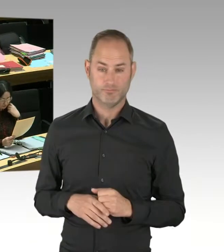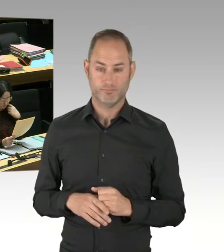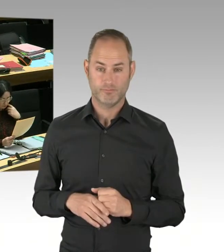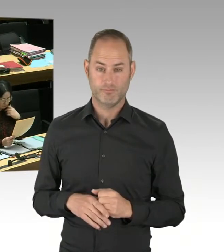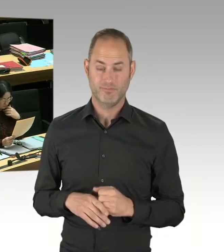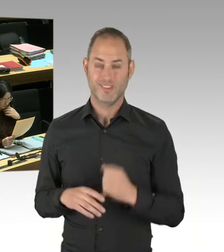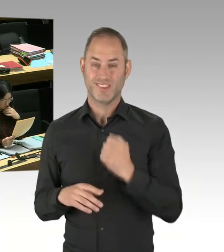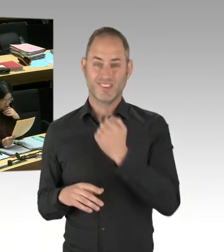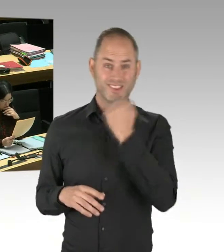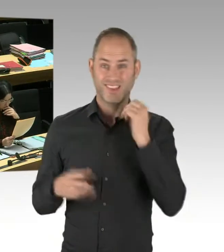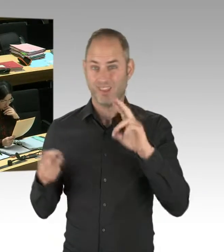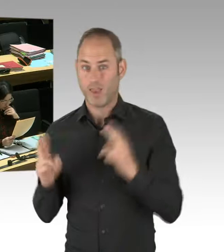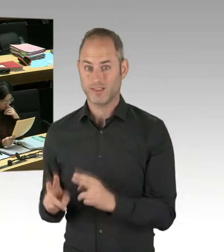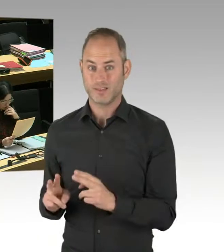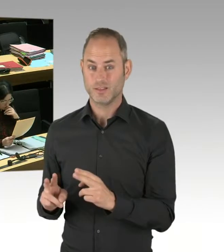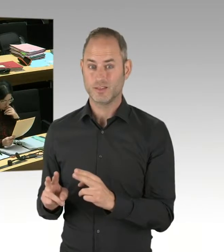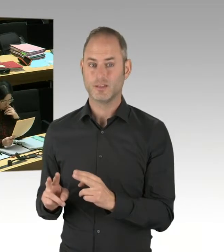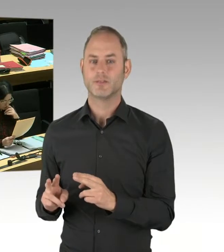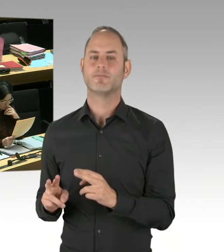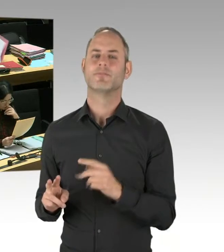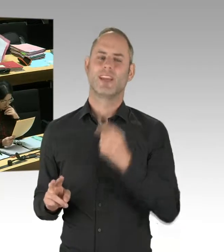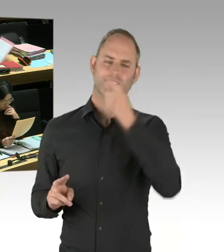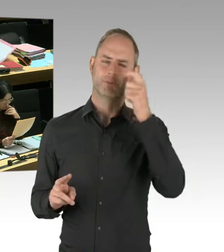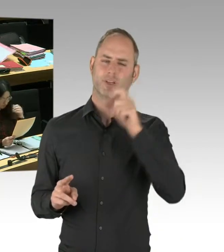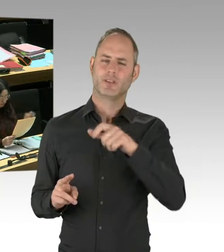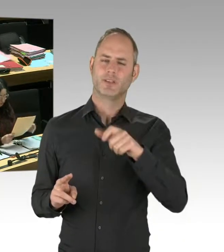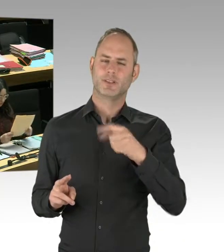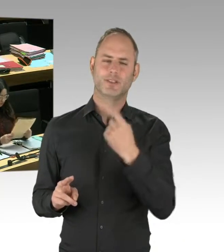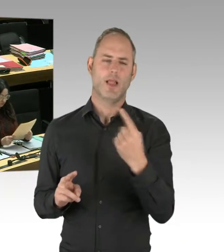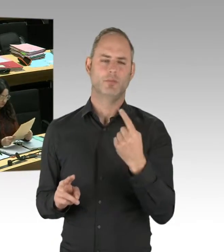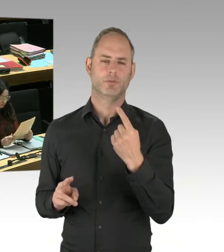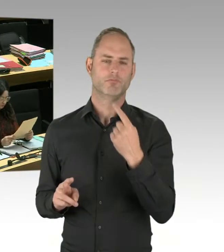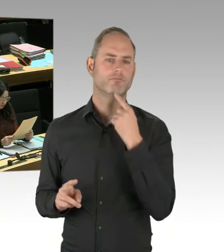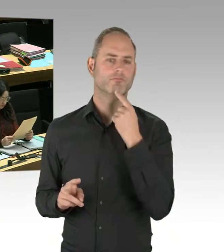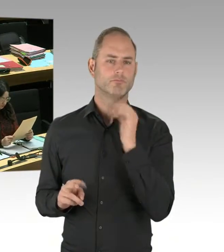Also auch mit Legalisten. Sie legen aber großen Wert darauf, dass das nach ihren Regeln geschieht.